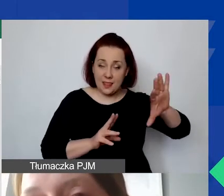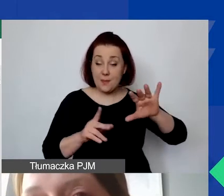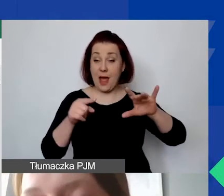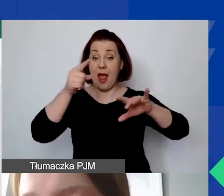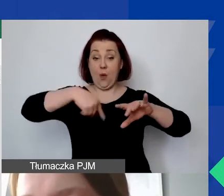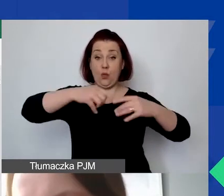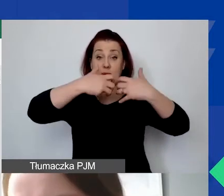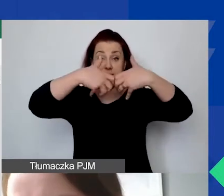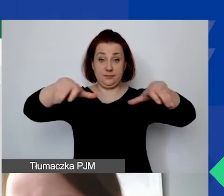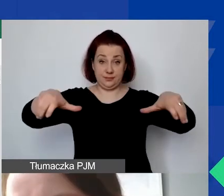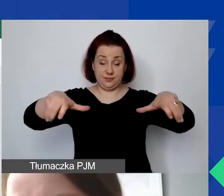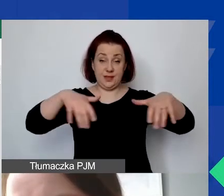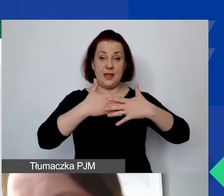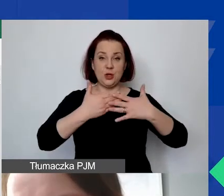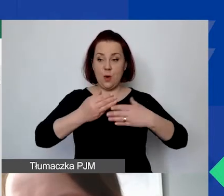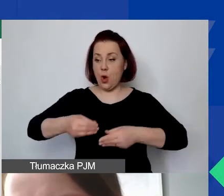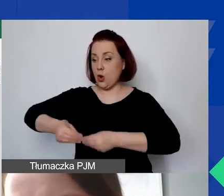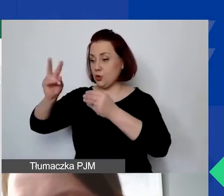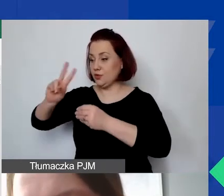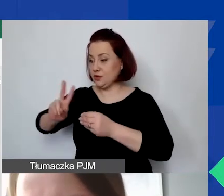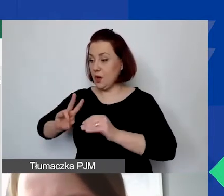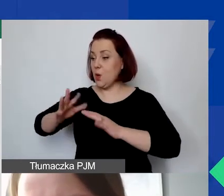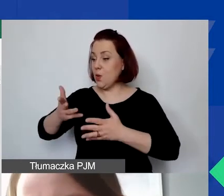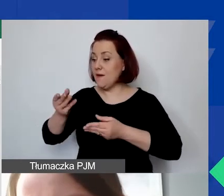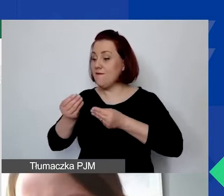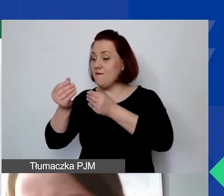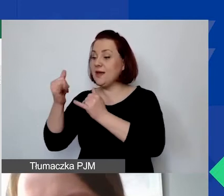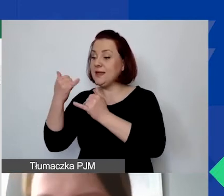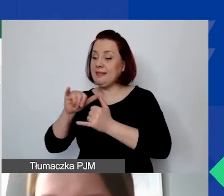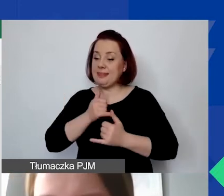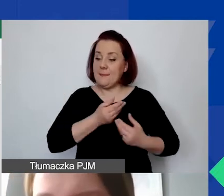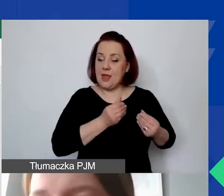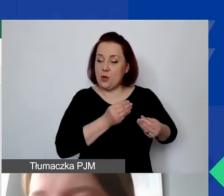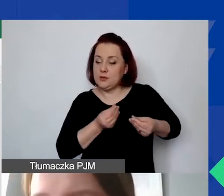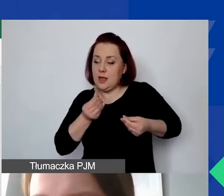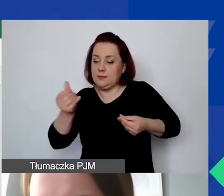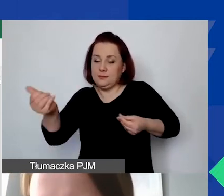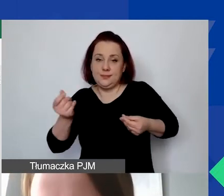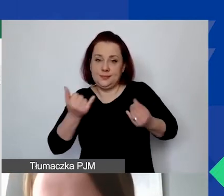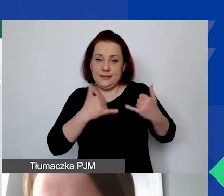że u nas rozwój instytucjonalny jest finansowany z innej puli środków i po prostu nie mamy możliwości przesuwania.